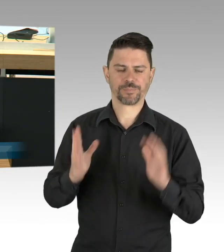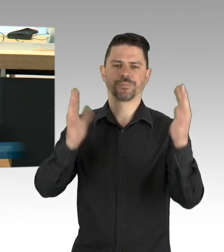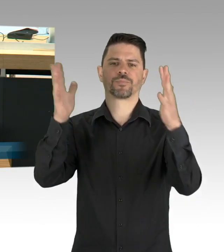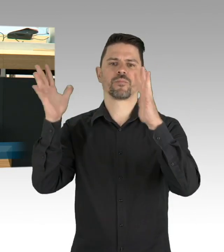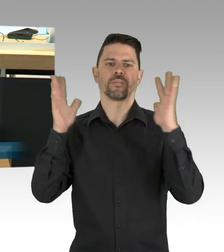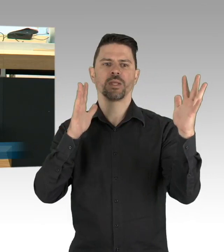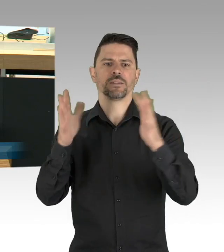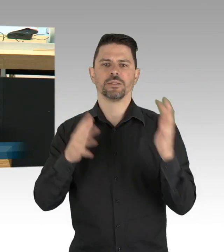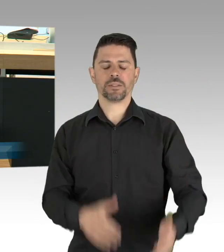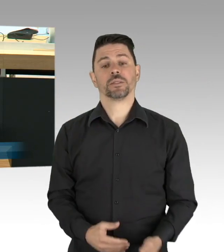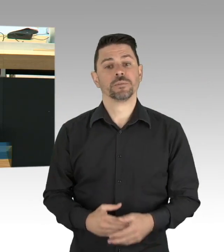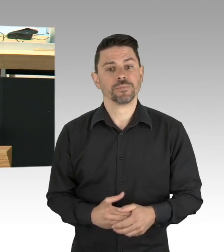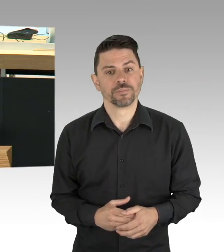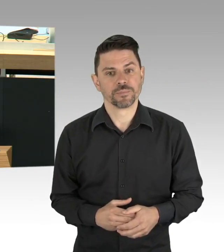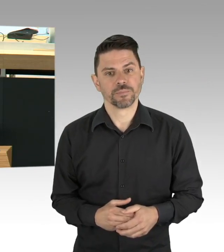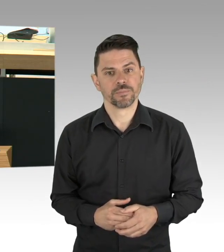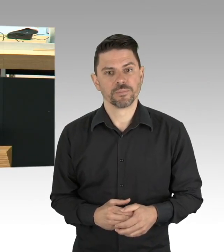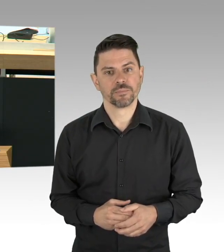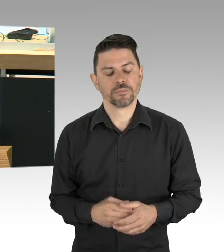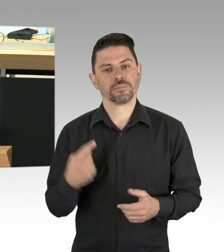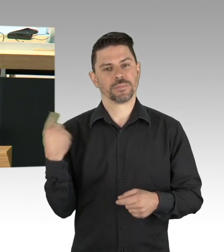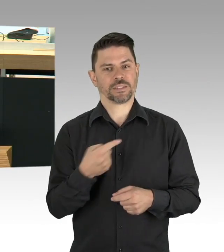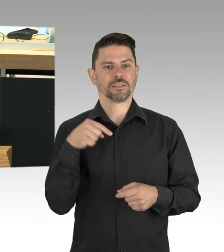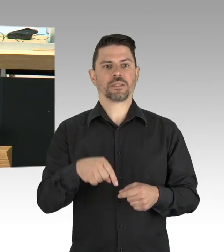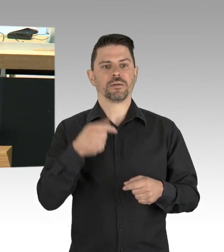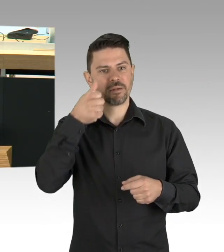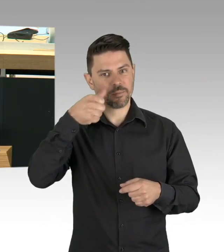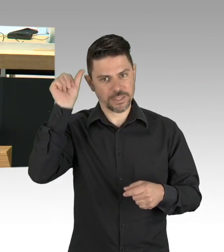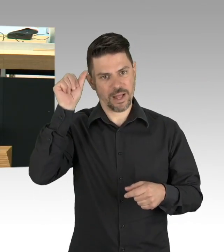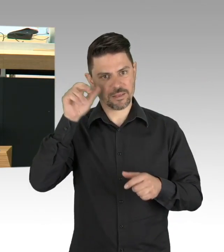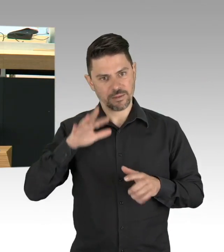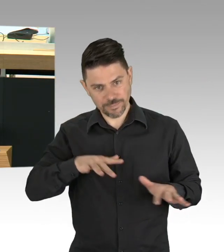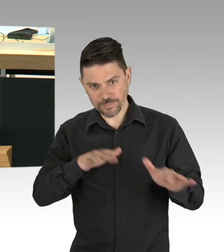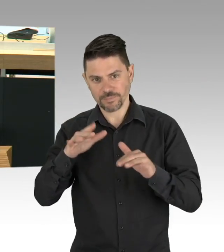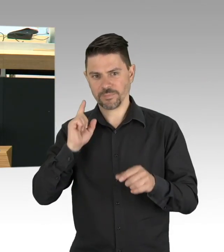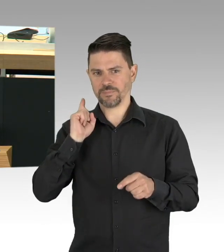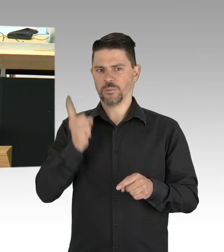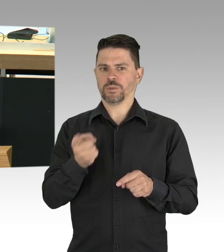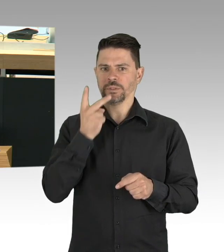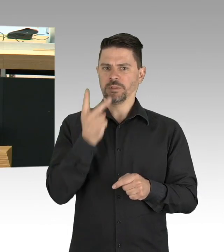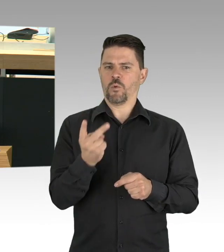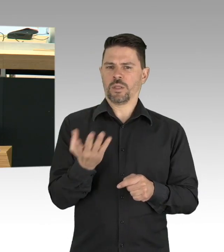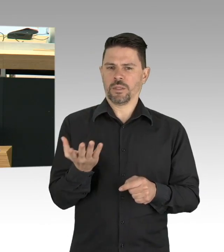ich finde ein täglicher Test auch gepoolt mit dem Personal hätte vielleicht einen Ausbruch in der Lichtenberger Seniorenresidenz